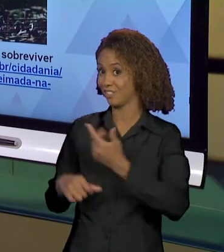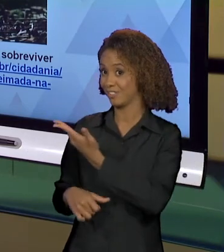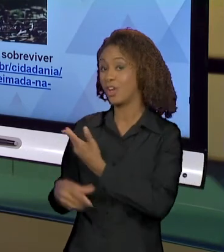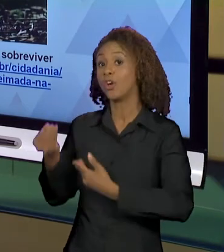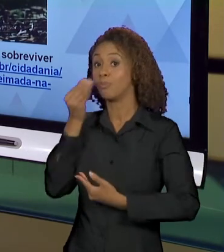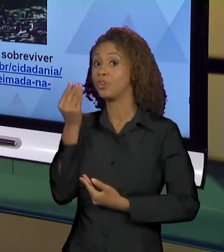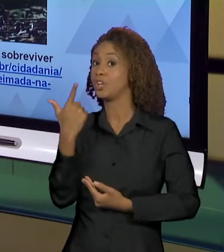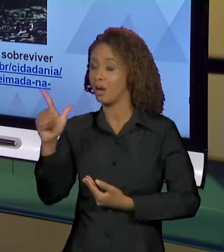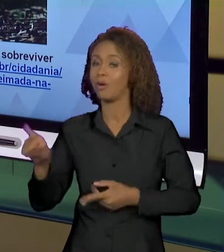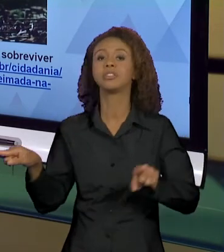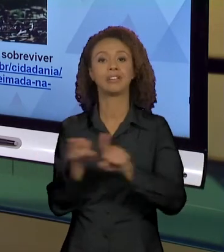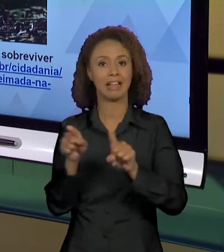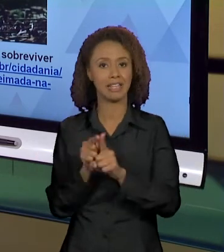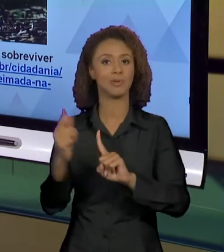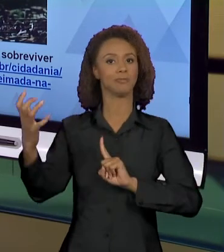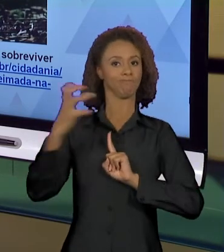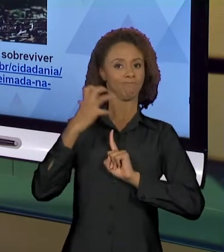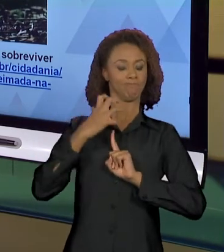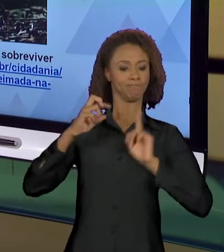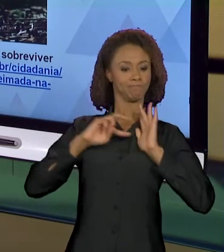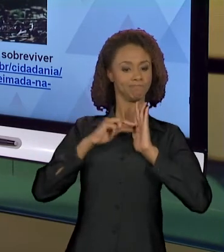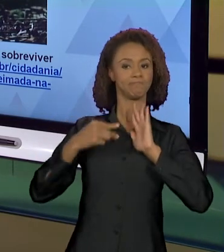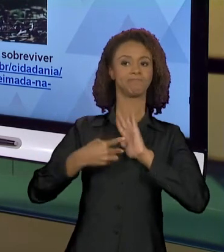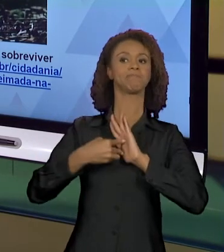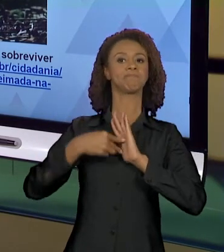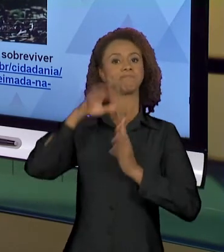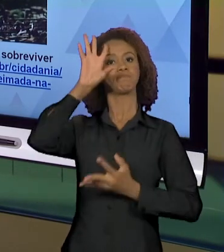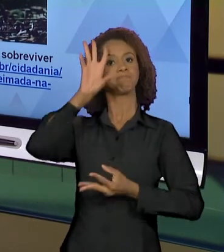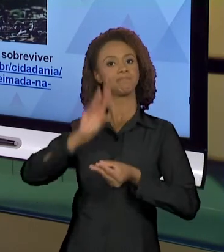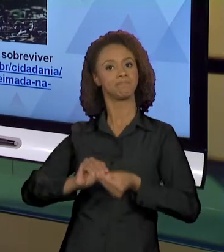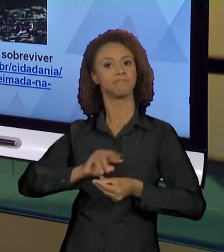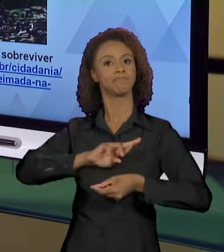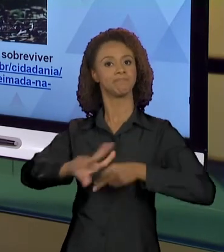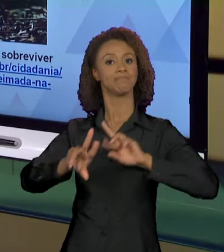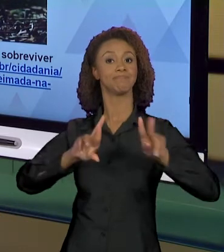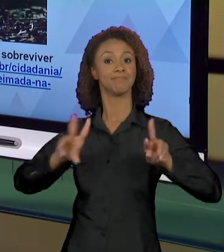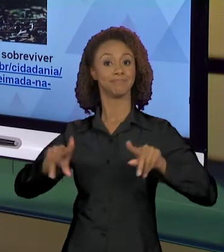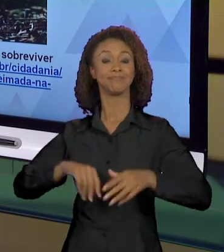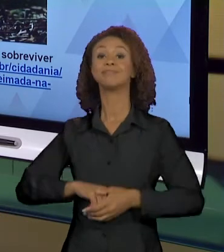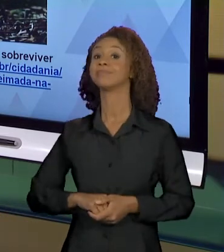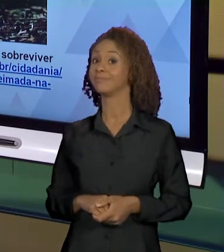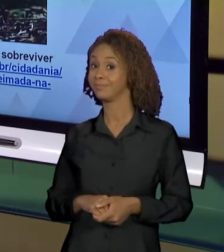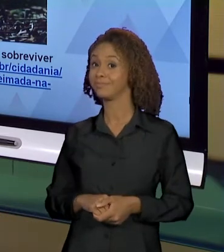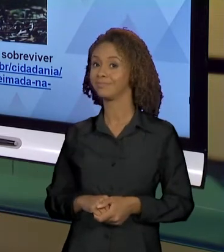SÃO PRODUZIDOS E NÓS TEMOS QUE... NÓS SOMOS